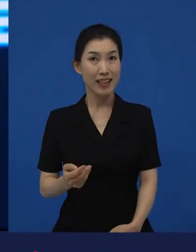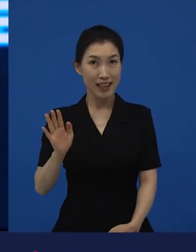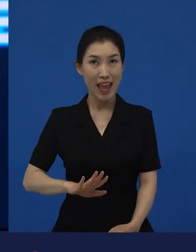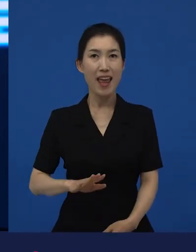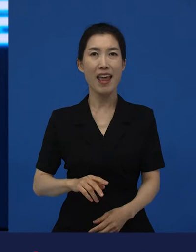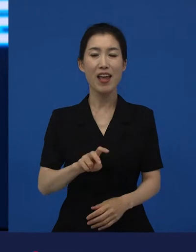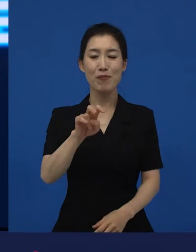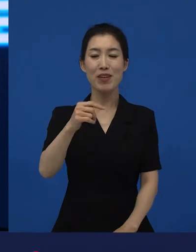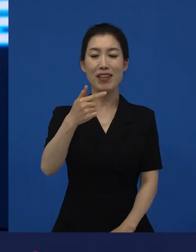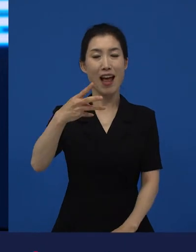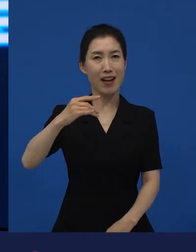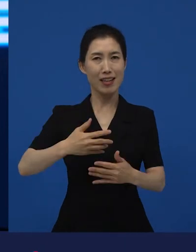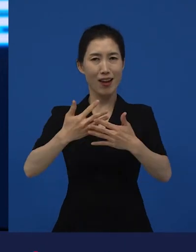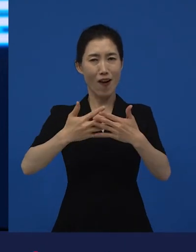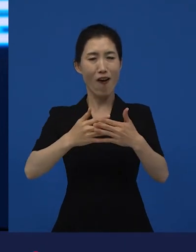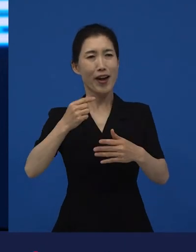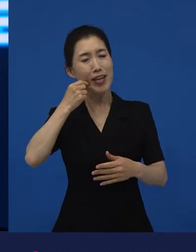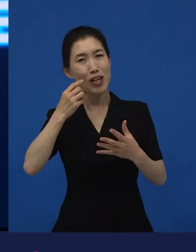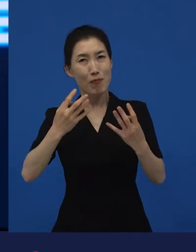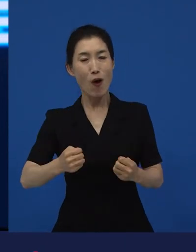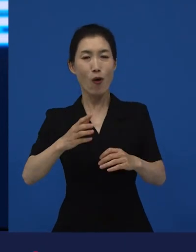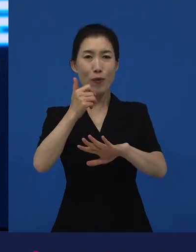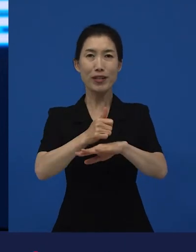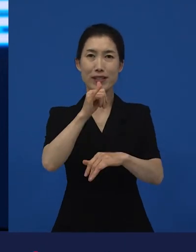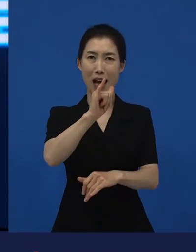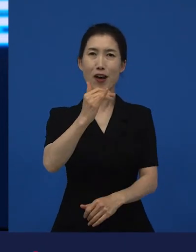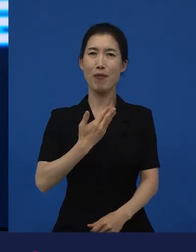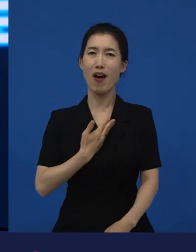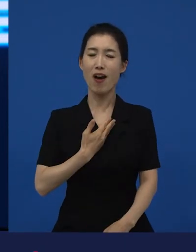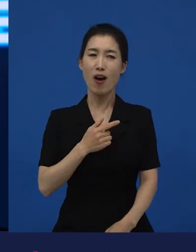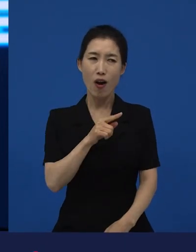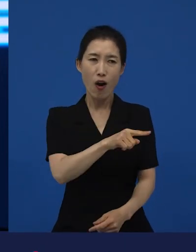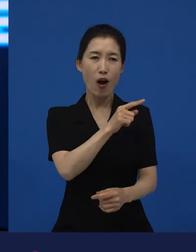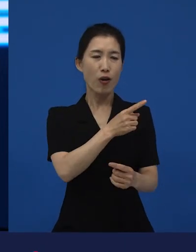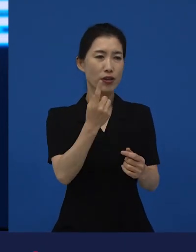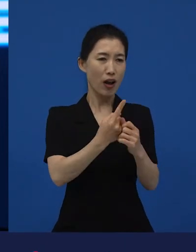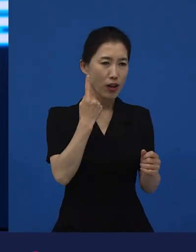이야기가 많이 되고 있고 상을 받았다는 건 역시 기분 좋은 변화다